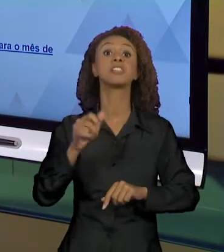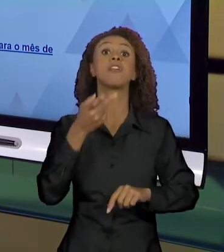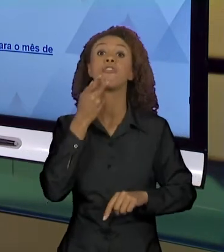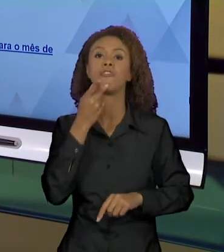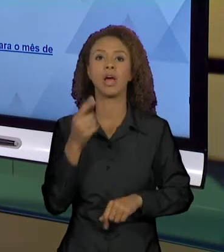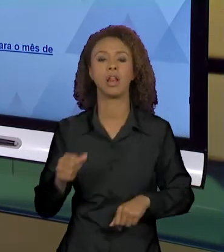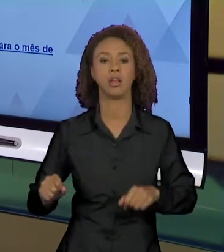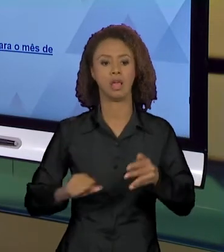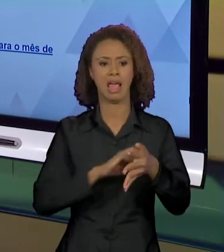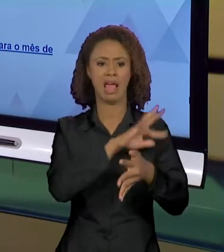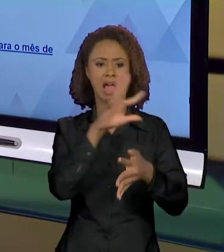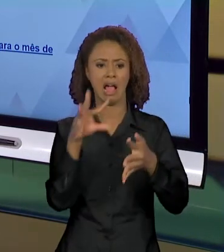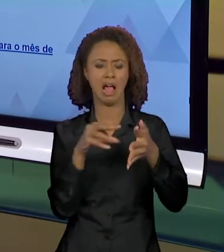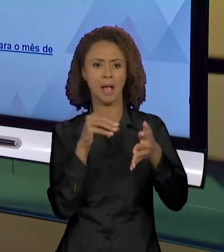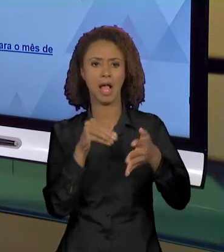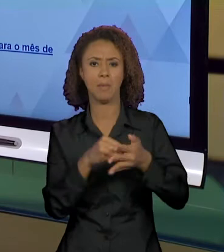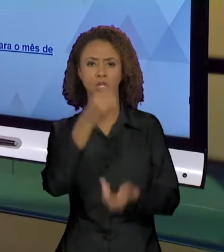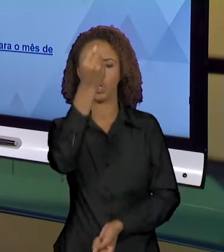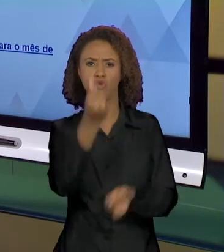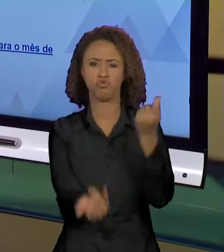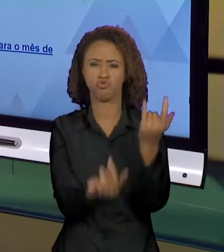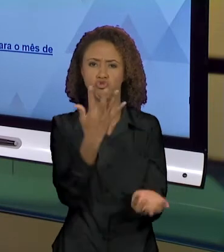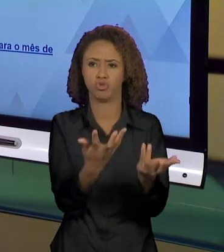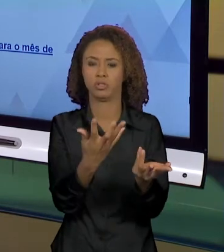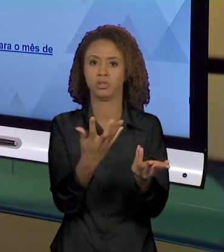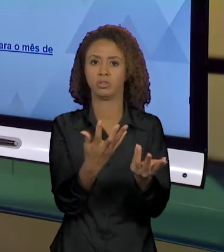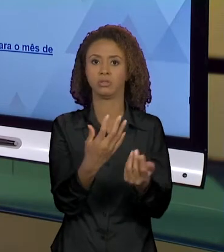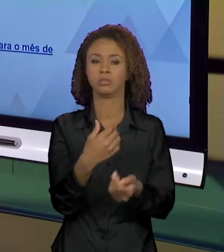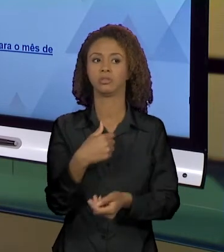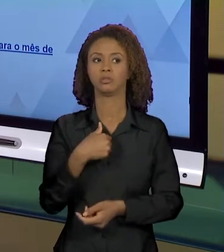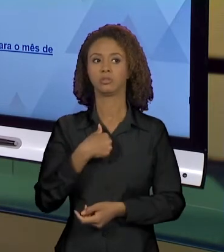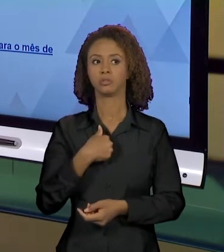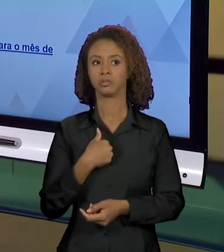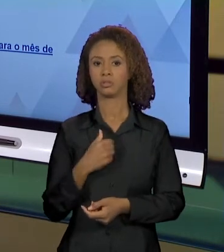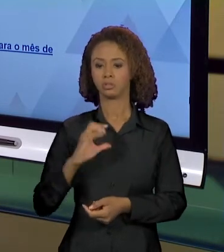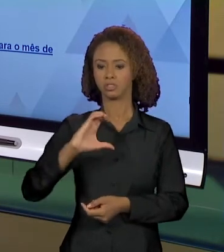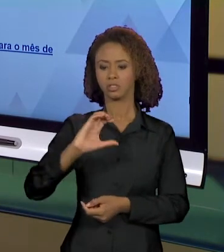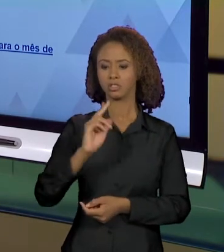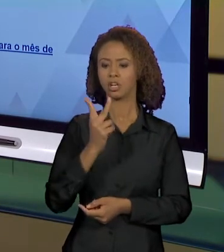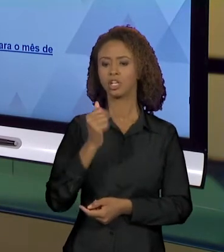CHAMAS EU JÁ... O SIGNIFICANTE CHAMAS CONSTRÓI UM